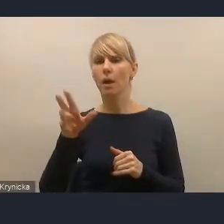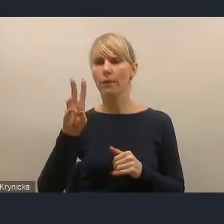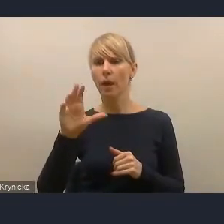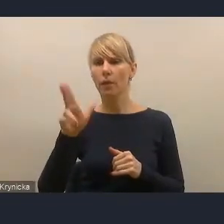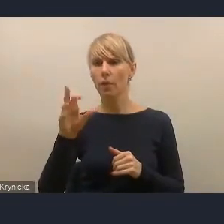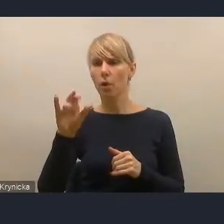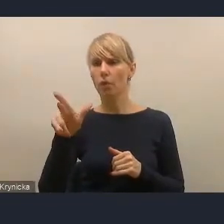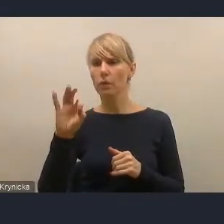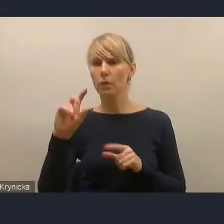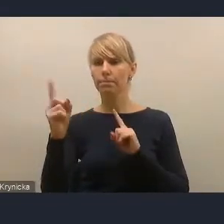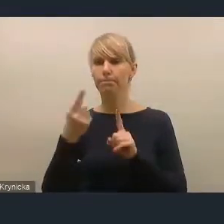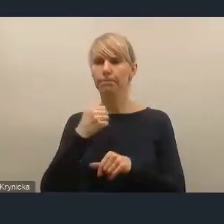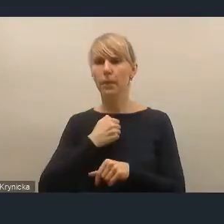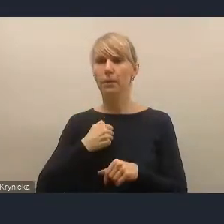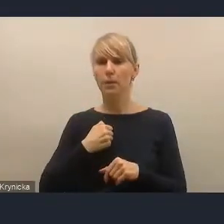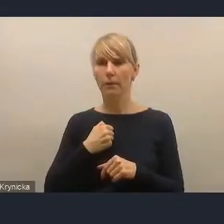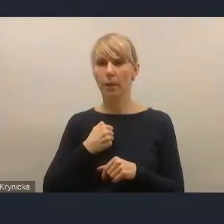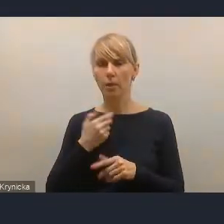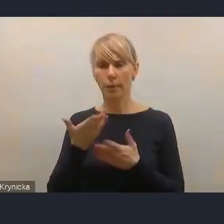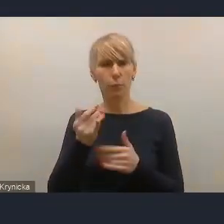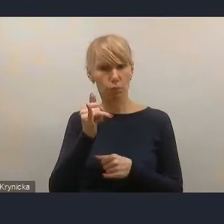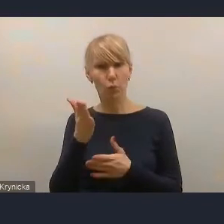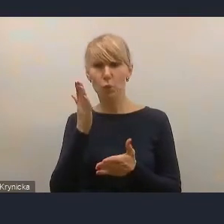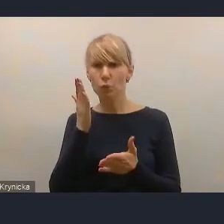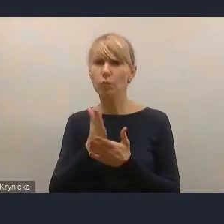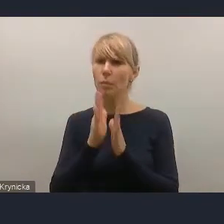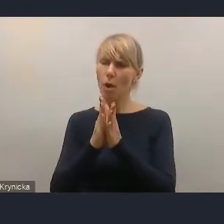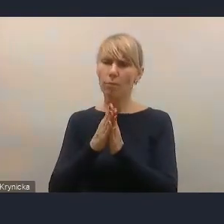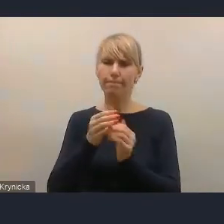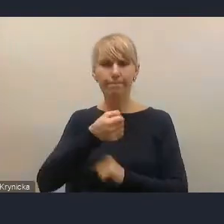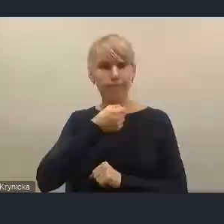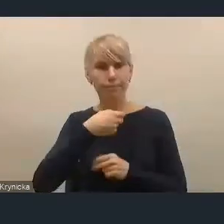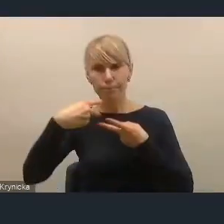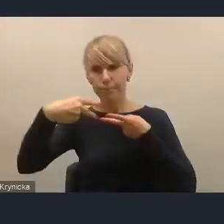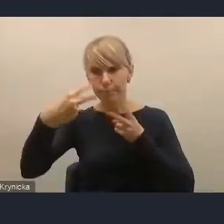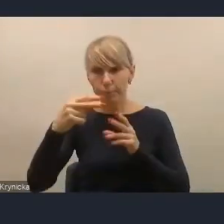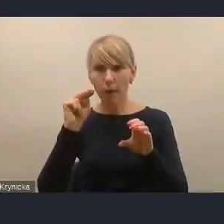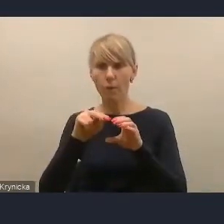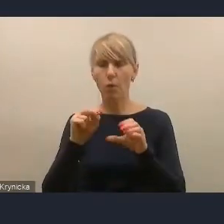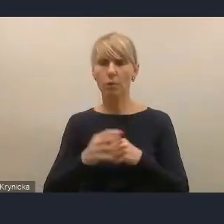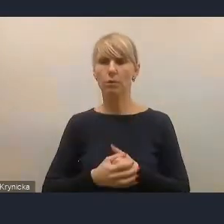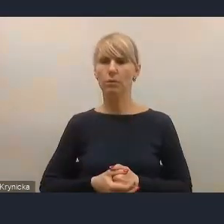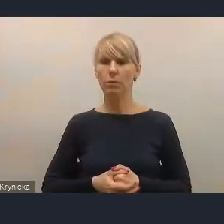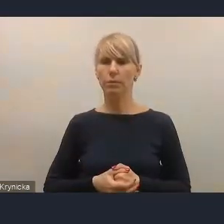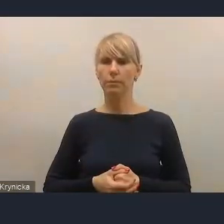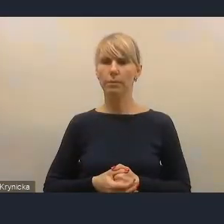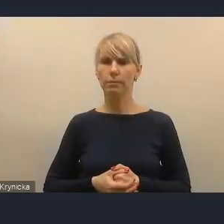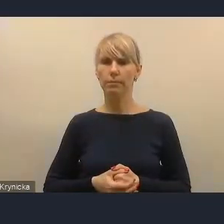gdyby ona spróbowała włączyć mikrofon i kamerę, nie wiem, czy jest jakiś problem techniczny.